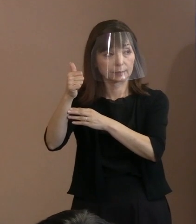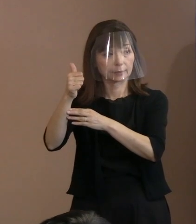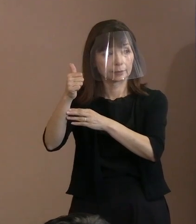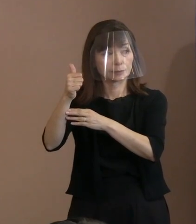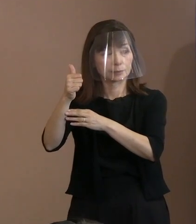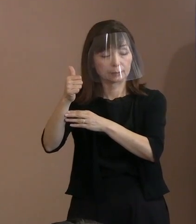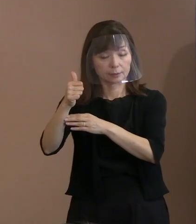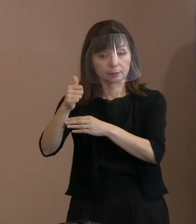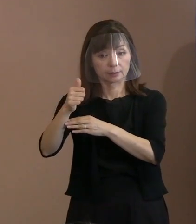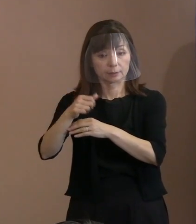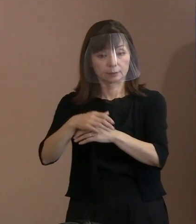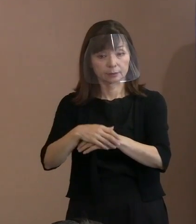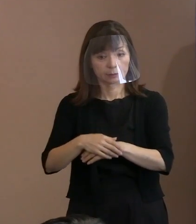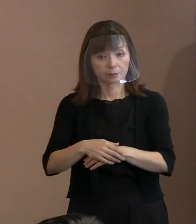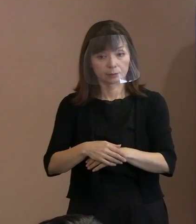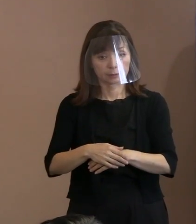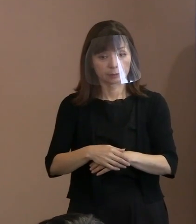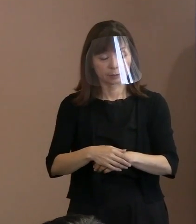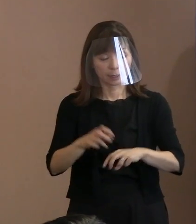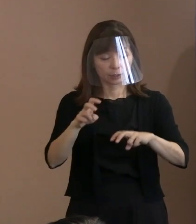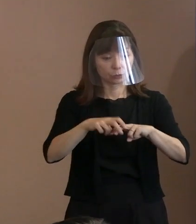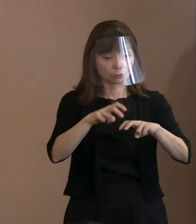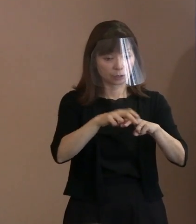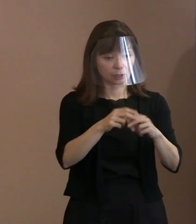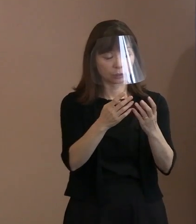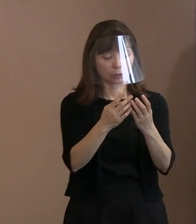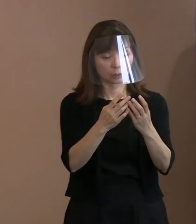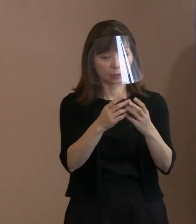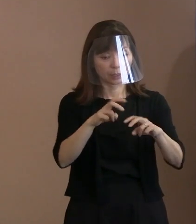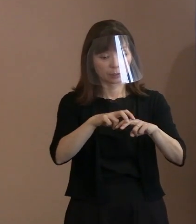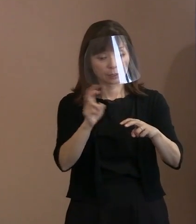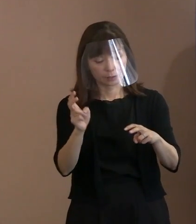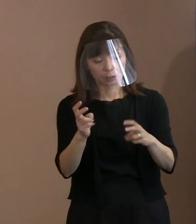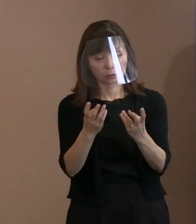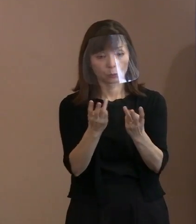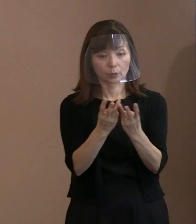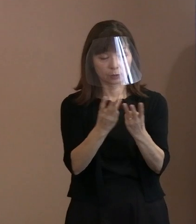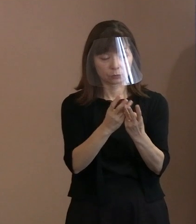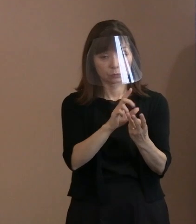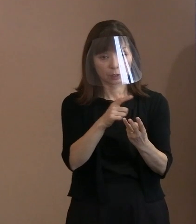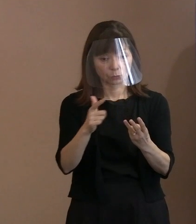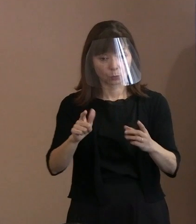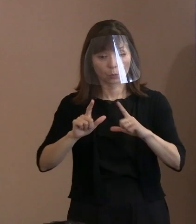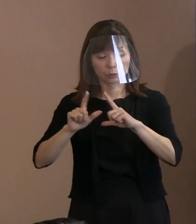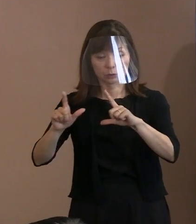(市長)どのような状況かを｡今のところ 114(か国)でとどまっていますから､ 最終的にどうなるかは お知らせしようというふうに思っています｡